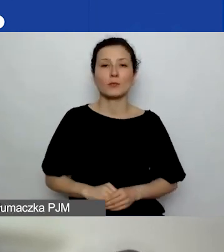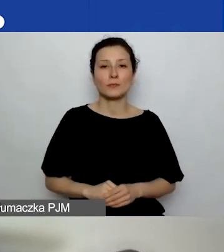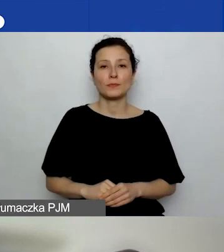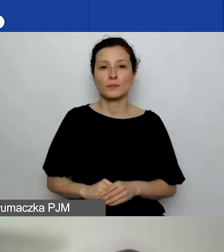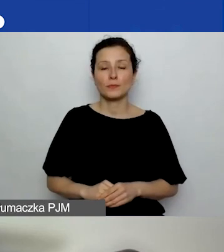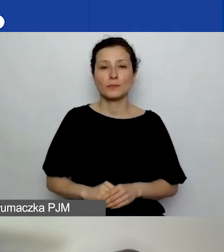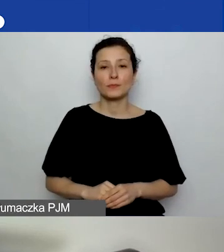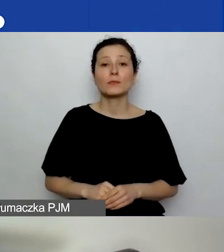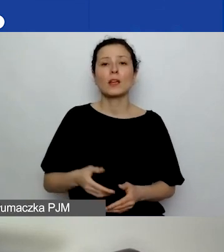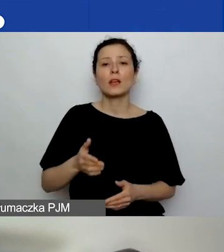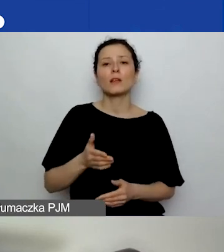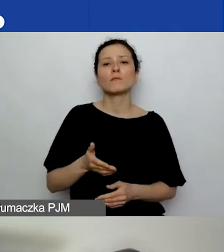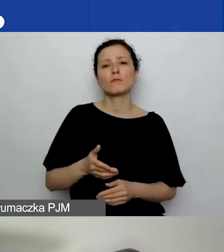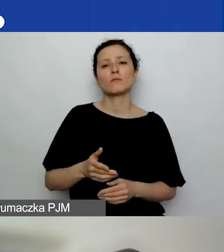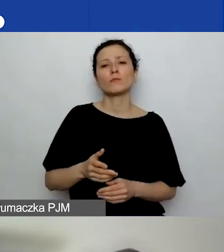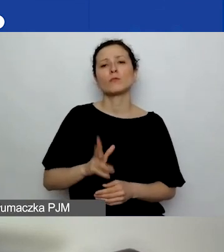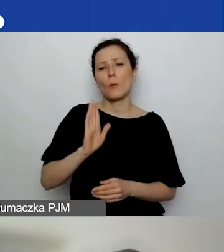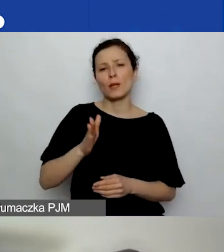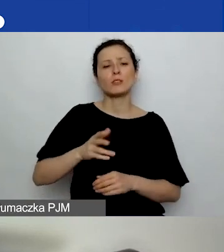Potrwa godzinę. To będzie inny link.